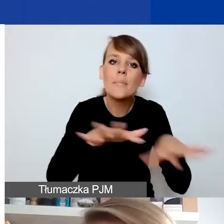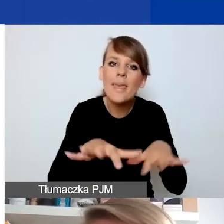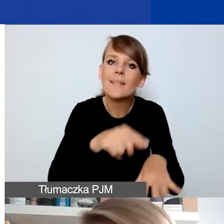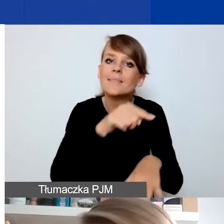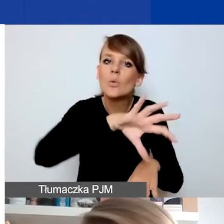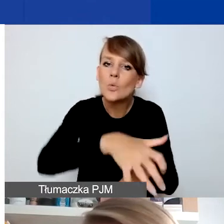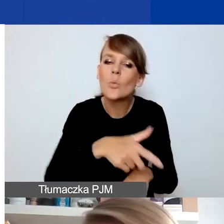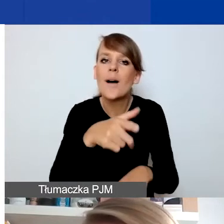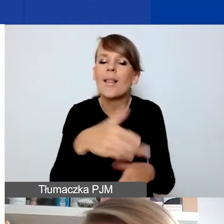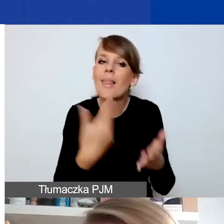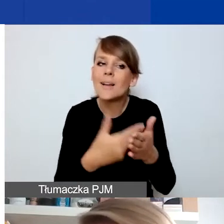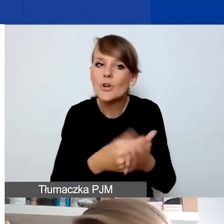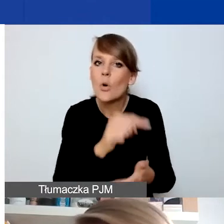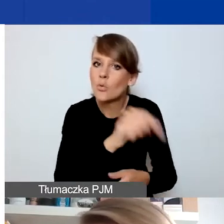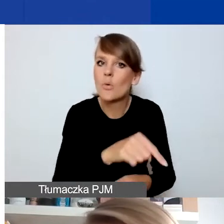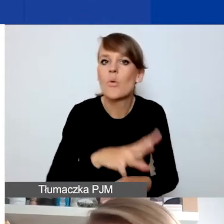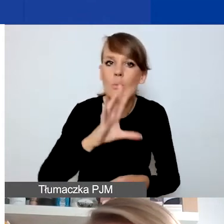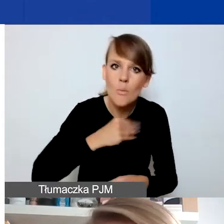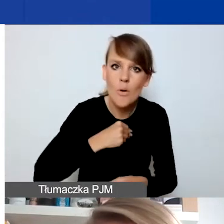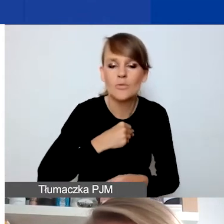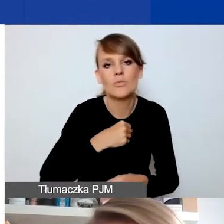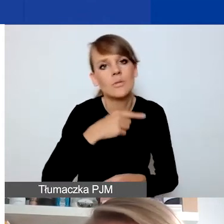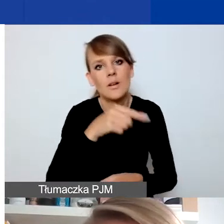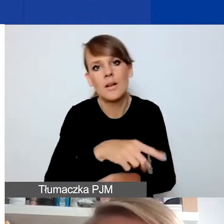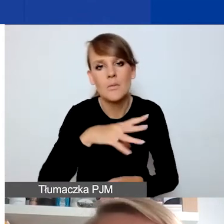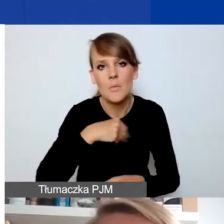dlaczego coś faktycznie można czy nie uznać za sytuację kryzysu.